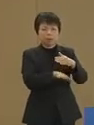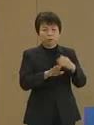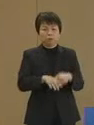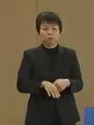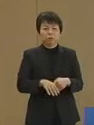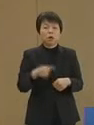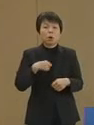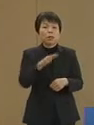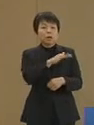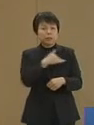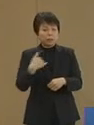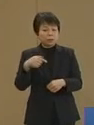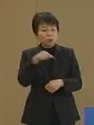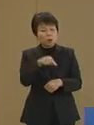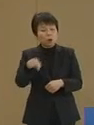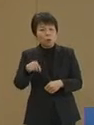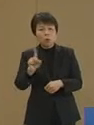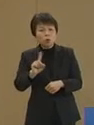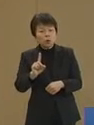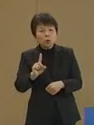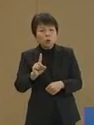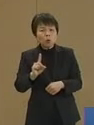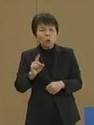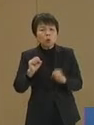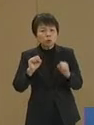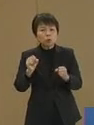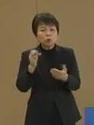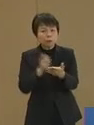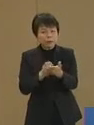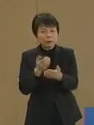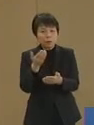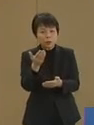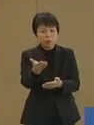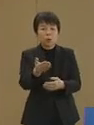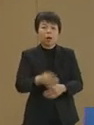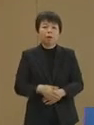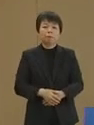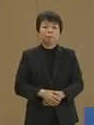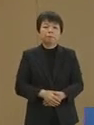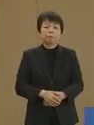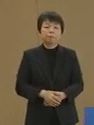私達はこれをどのように すべきなのでしょうか